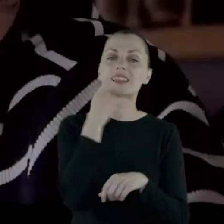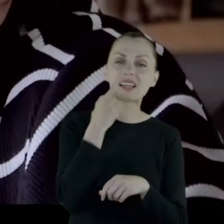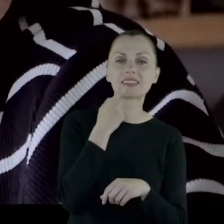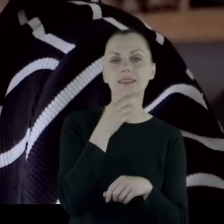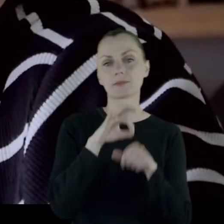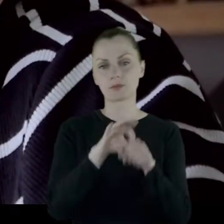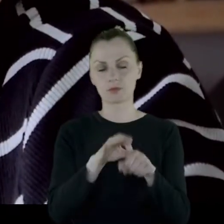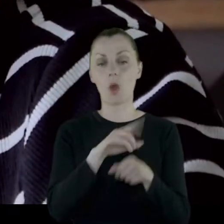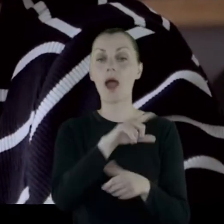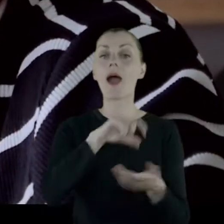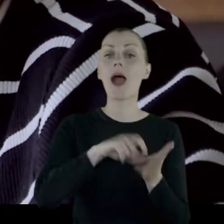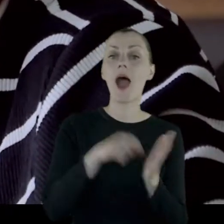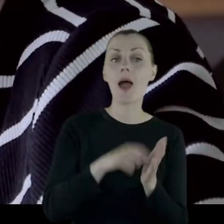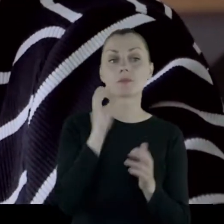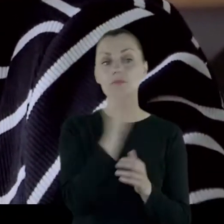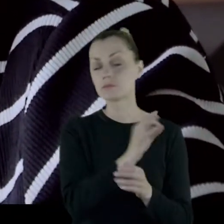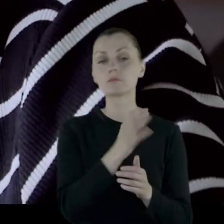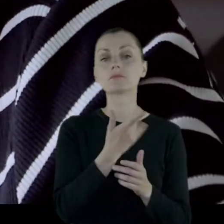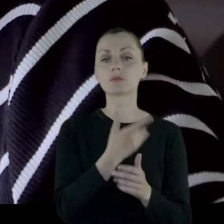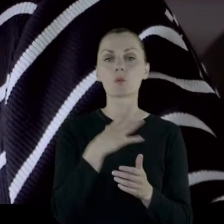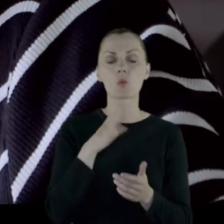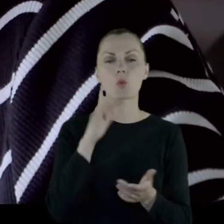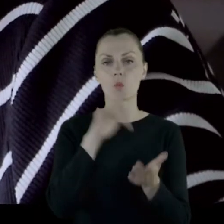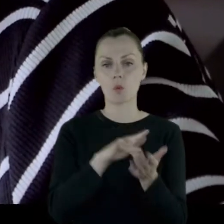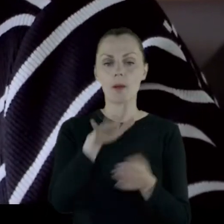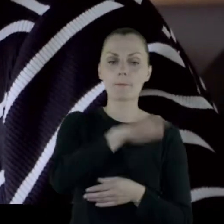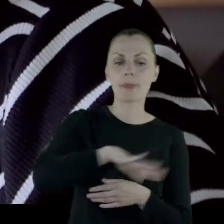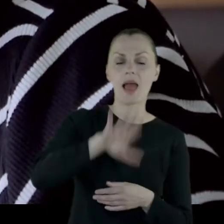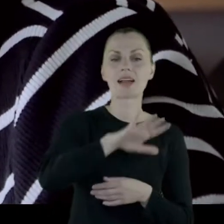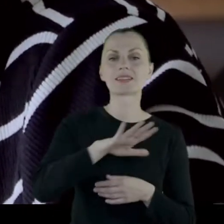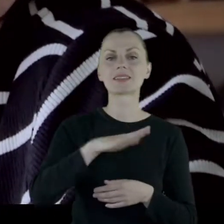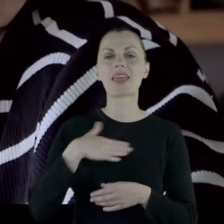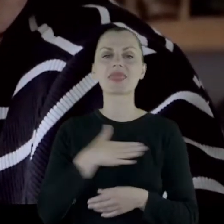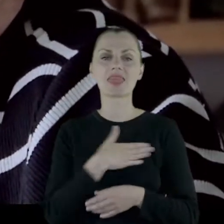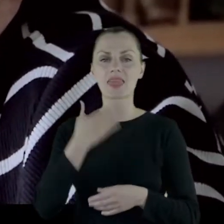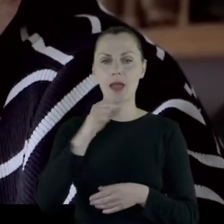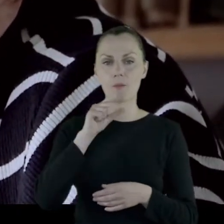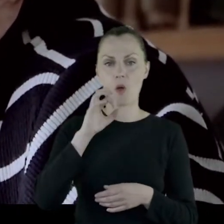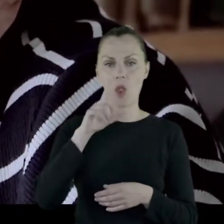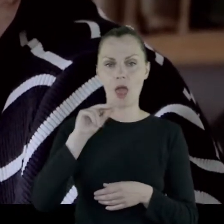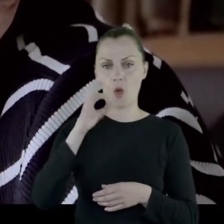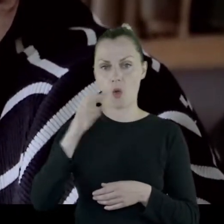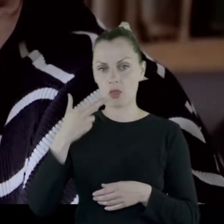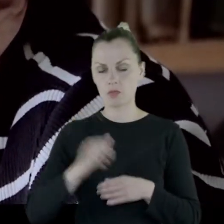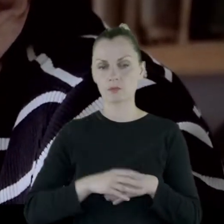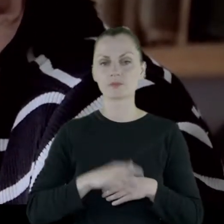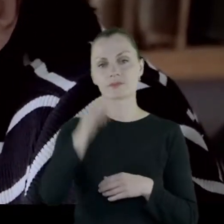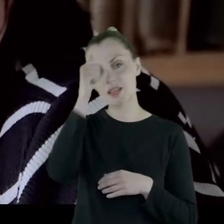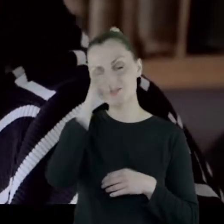Gabinet przez wiele lat mieścił się na Placu Napoleona To był tak zwany Pałacyk Rojsa